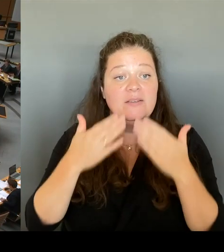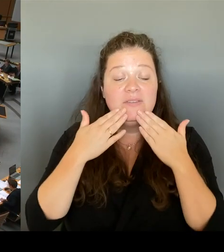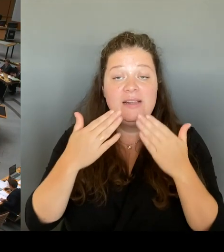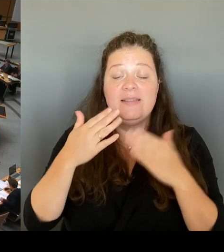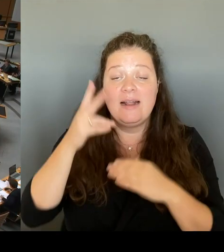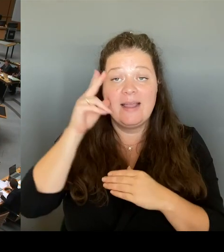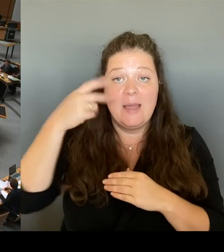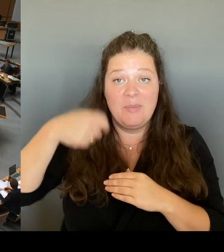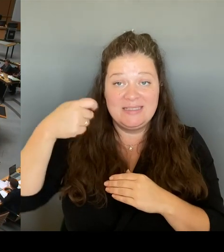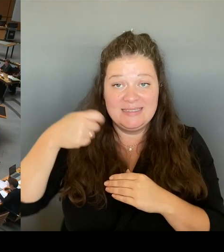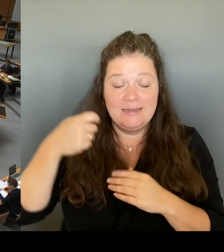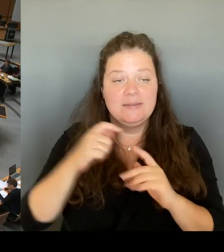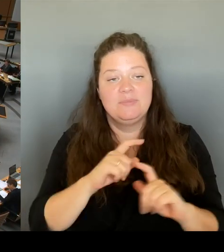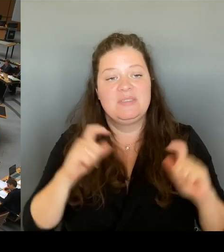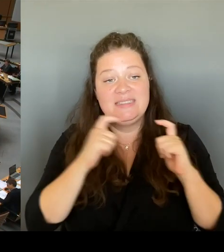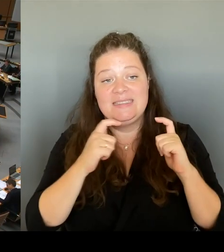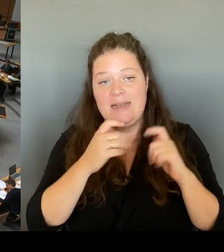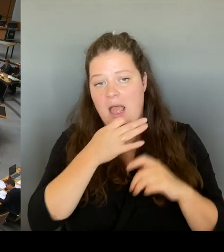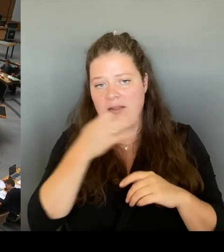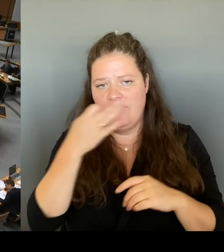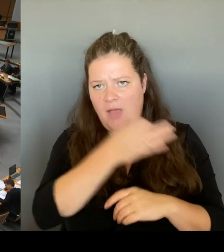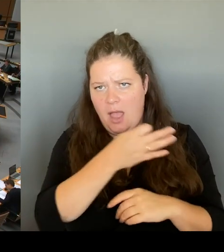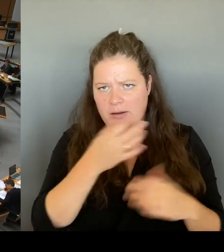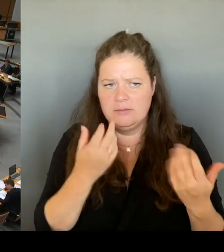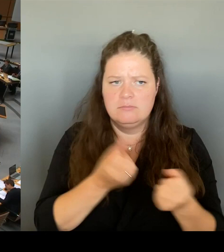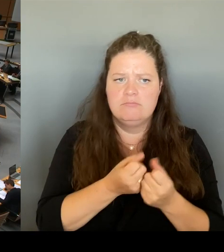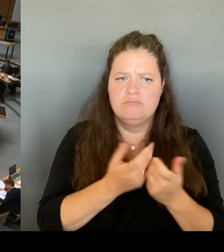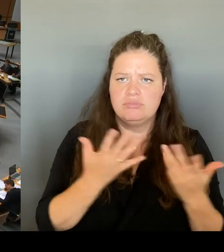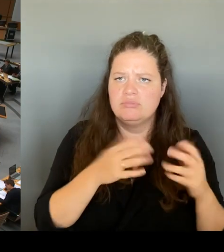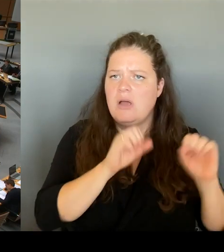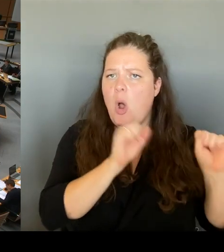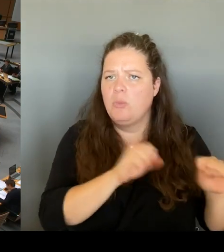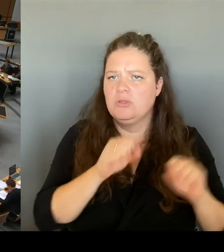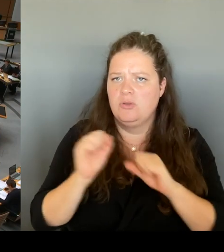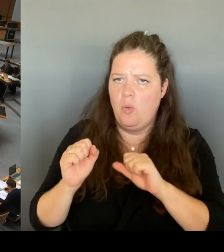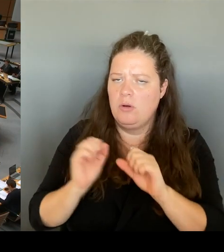in die Gespräche gehen, was hat denn für Sie am Ende Priorität?